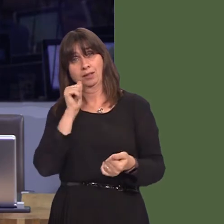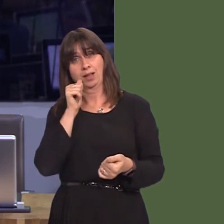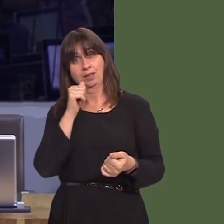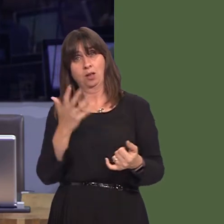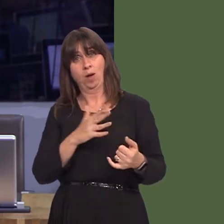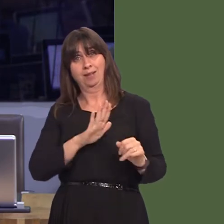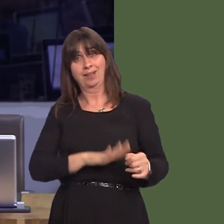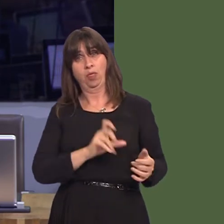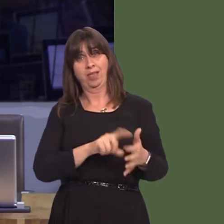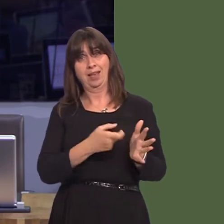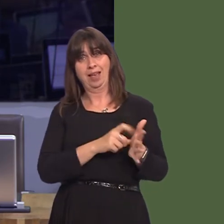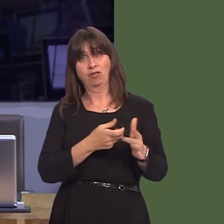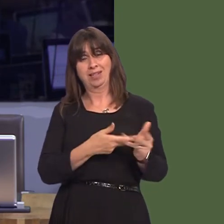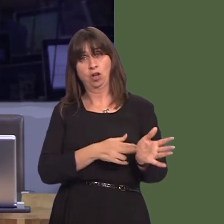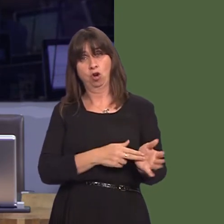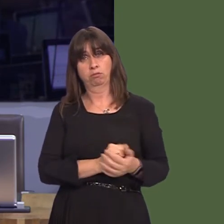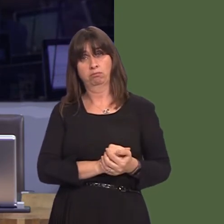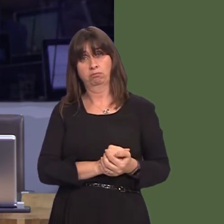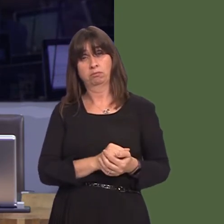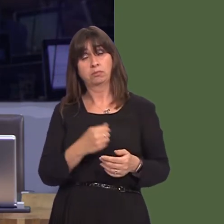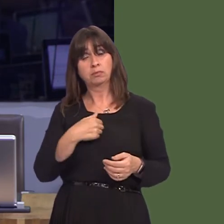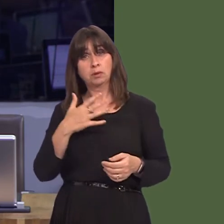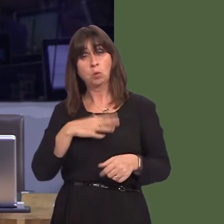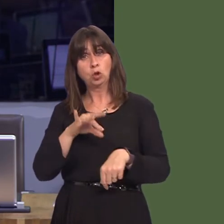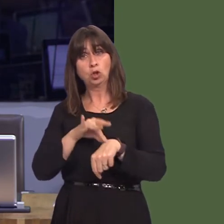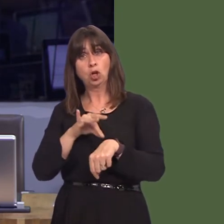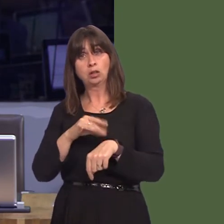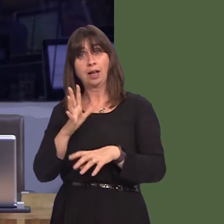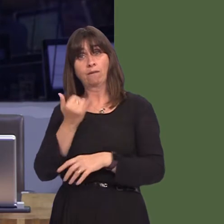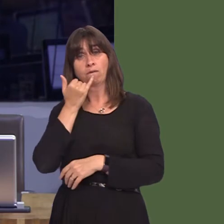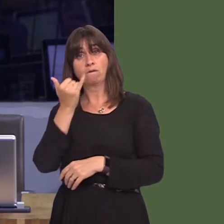ar gyfer meddygfeydd yn cael ei ddefnyddio yn gyson iawn fel ffordd o reoli a dogni mynediad